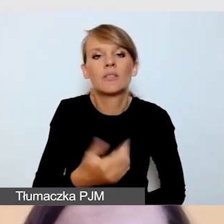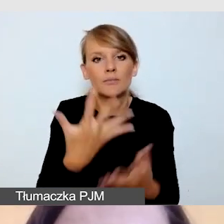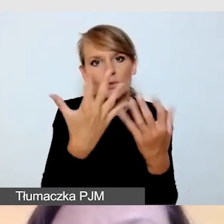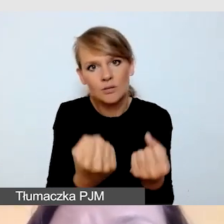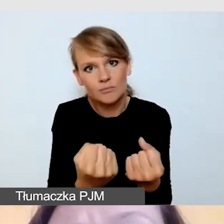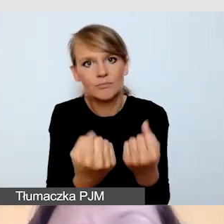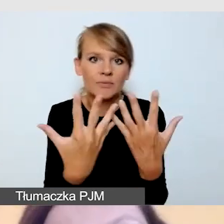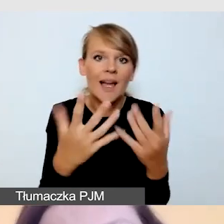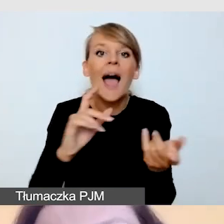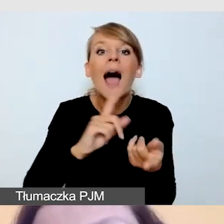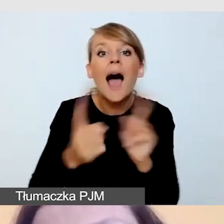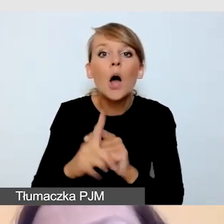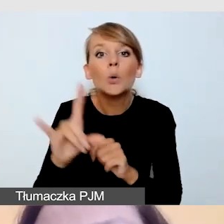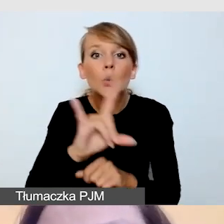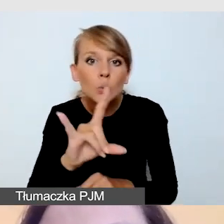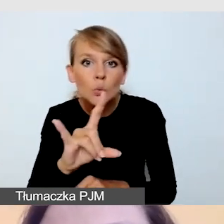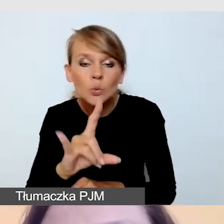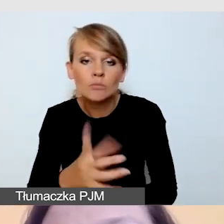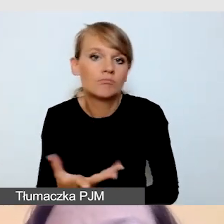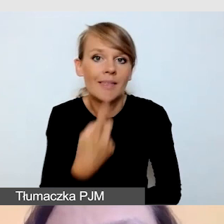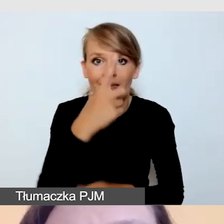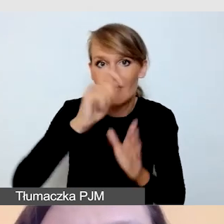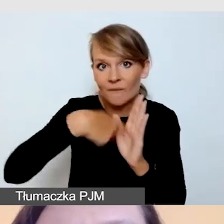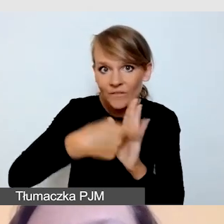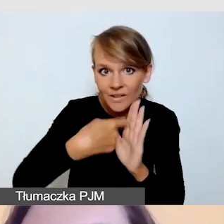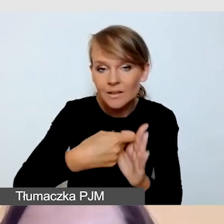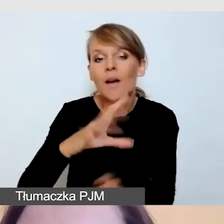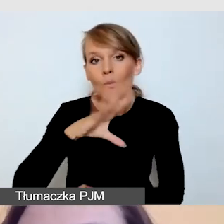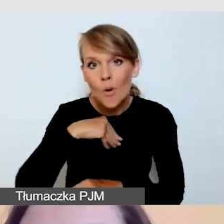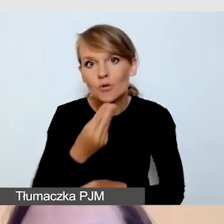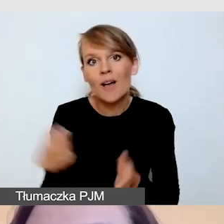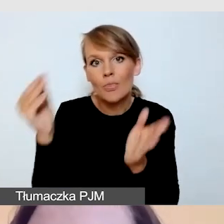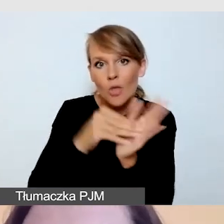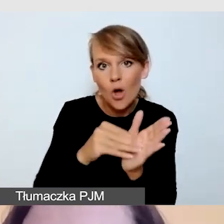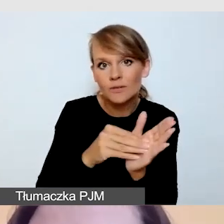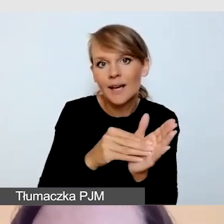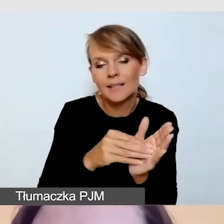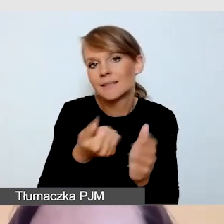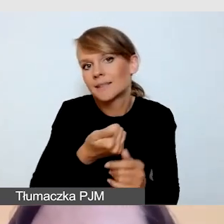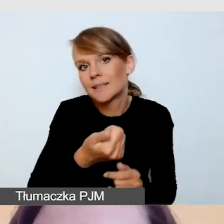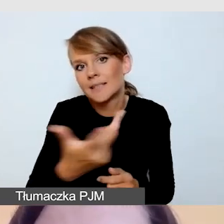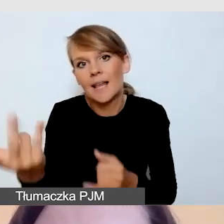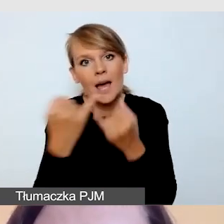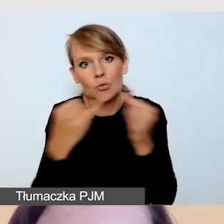gdzie w jednym filmie możemy umieścić kilka różnych rodzajów napisów.